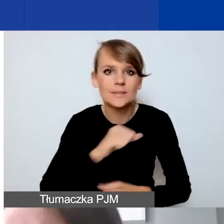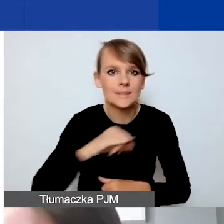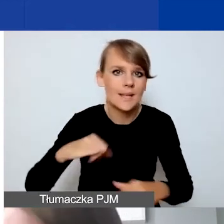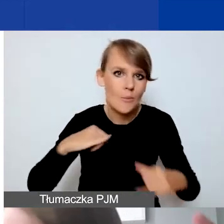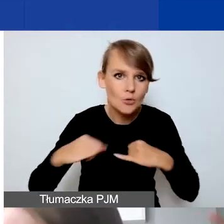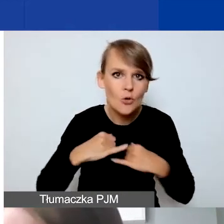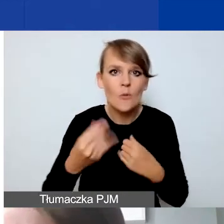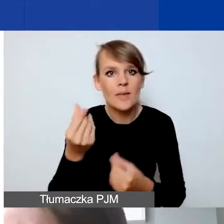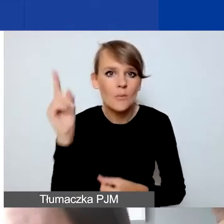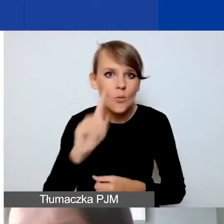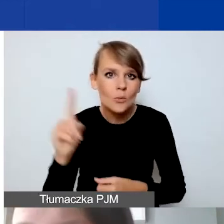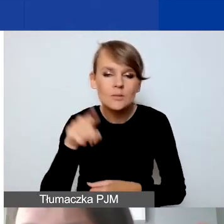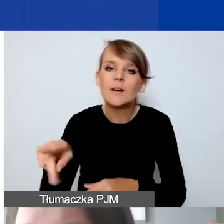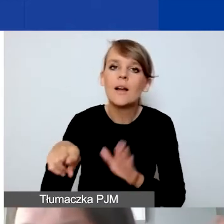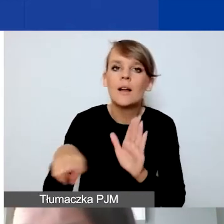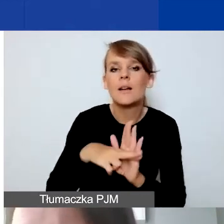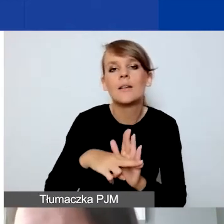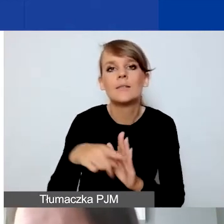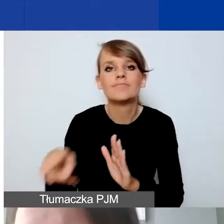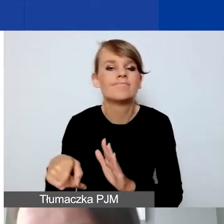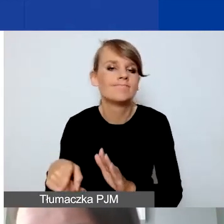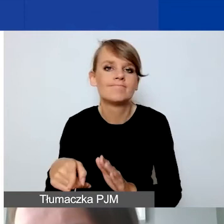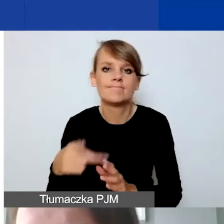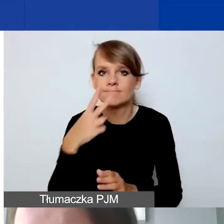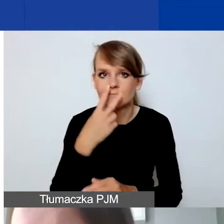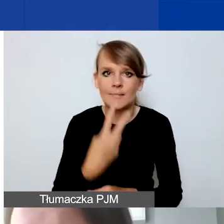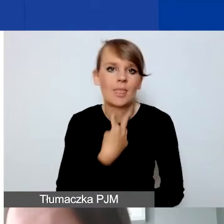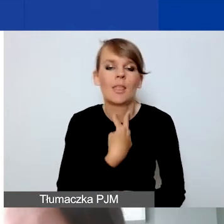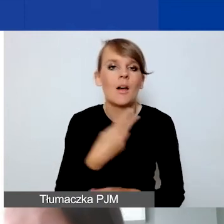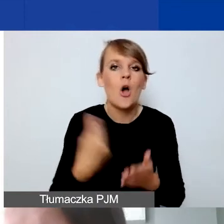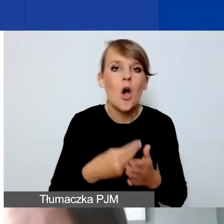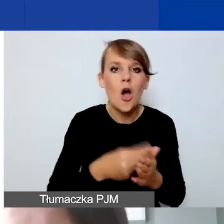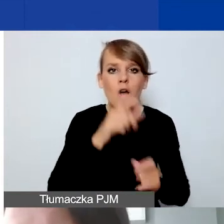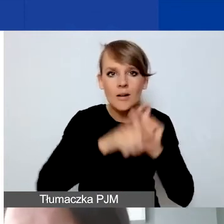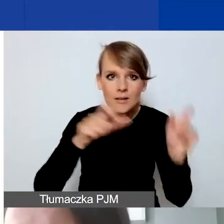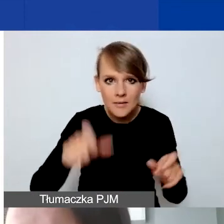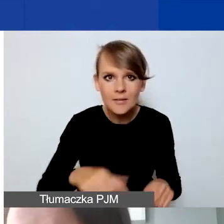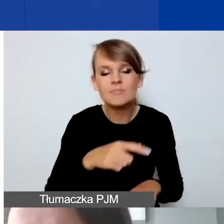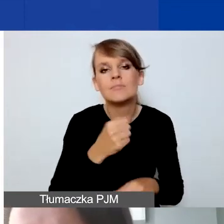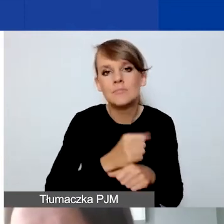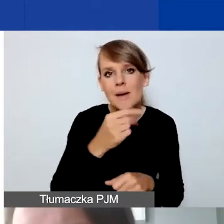jest zastrzeżenie, że koszty personelu muszą wynosić 10% kosztów całego projektu.